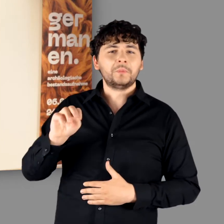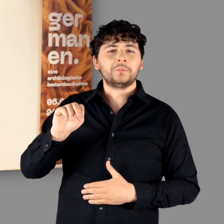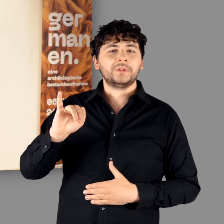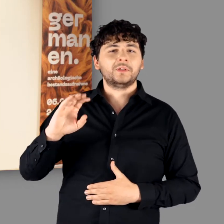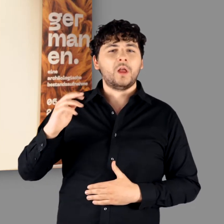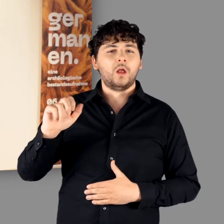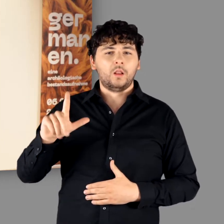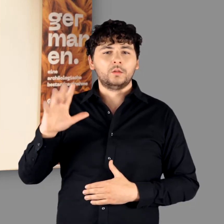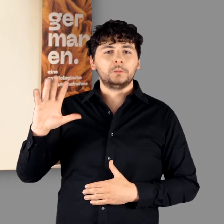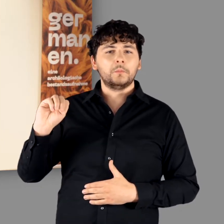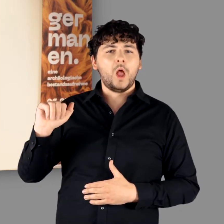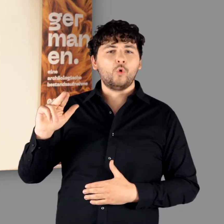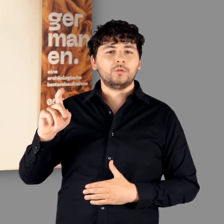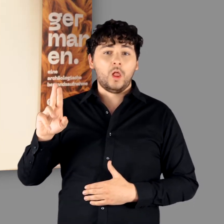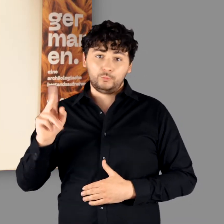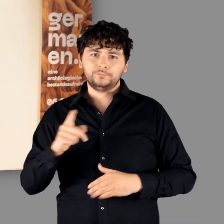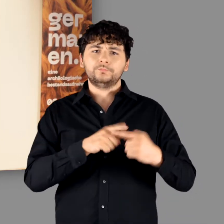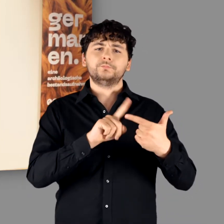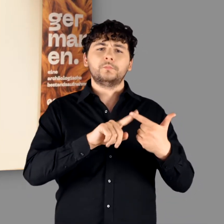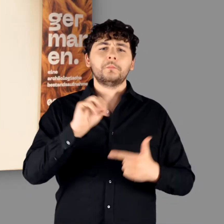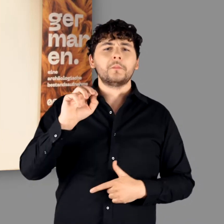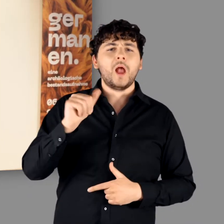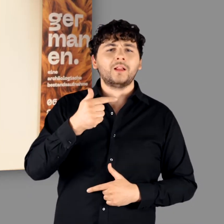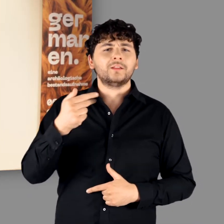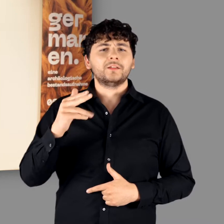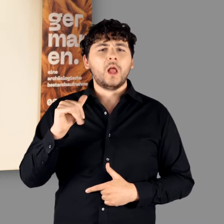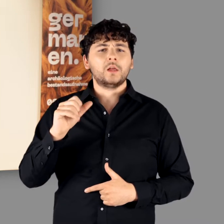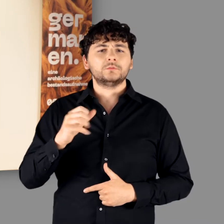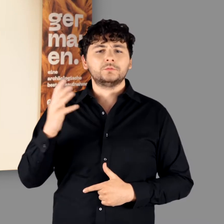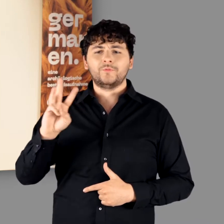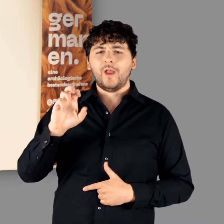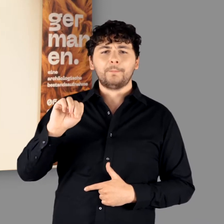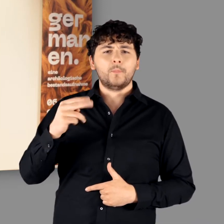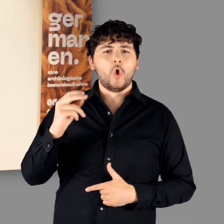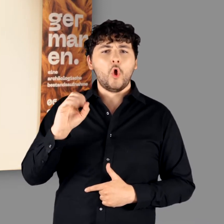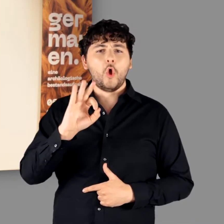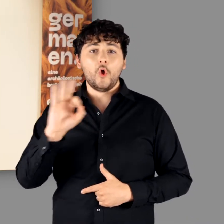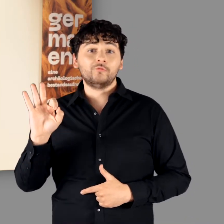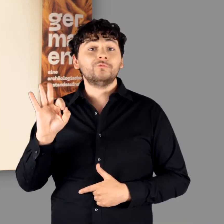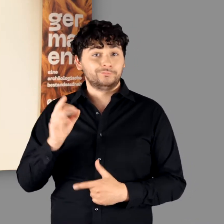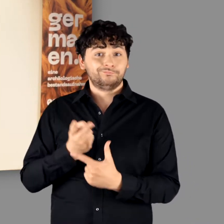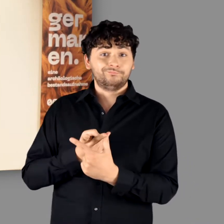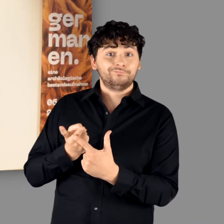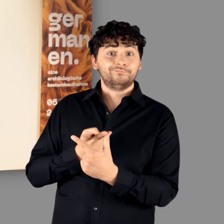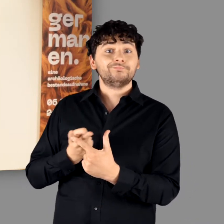Michael Schmauder und Matthias Wemhoff laden Sie zu einem ersten Rundgang durch die Ausstellung ein